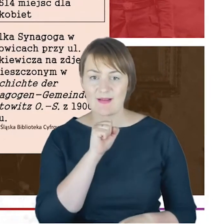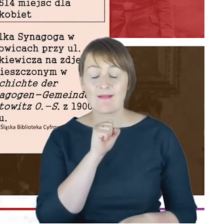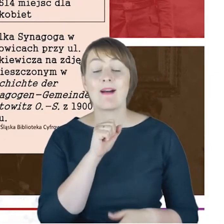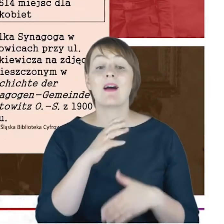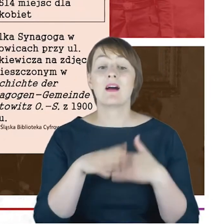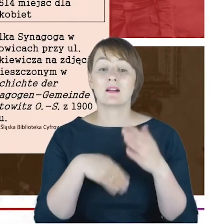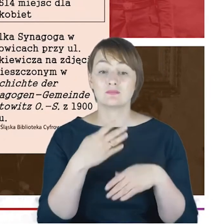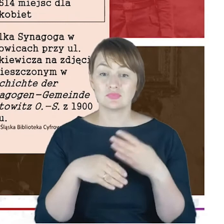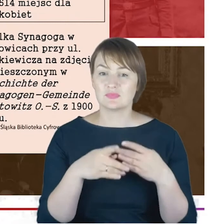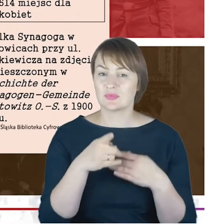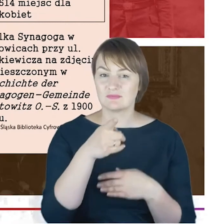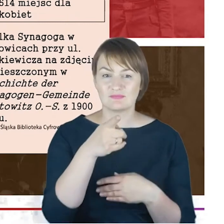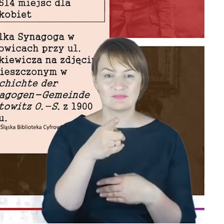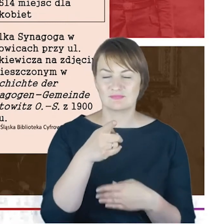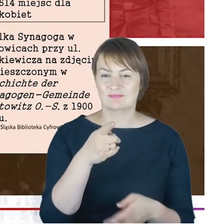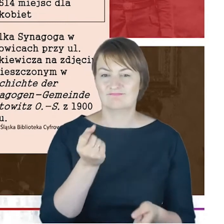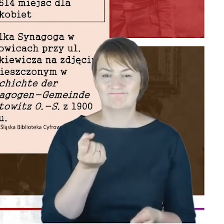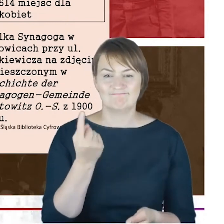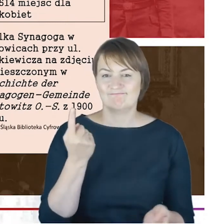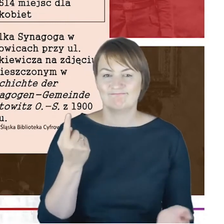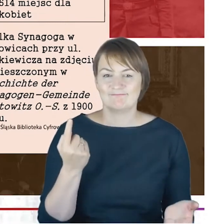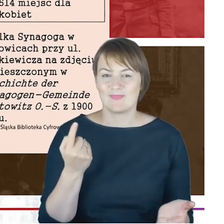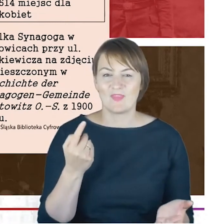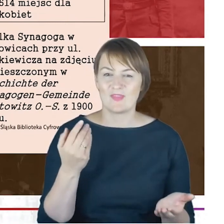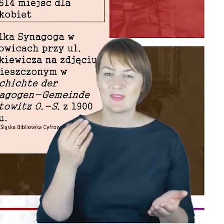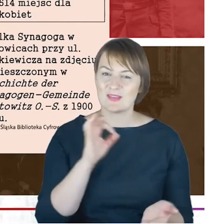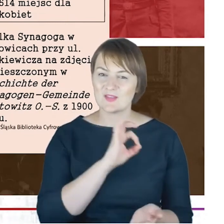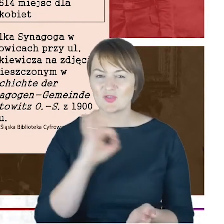absolutną perełką, nie waham się powiedzieć,